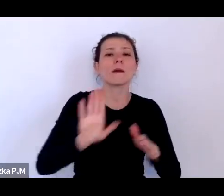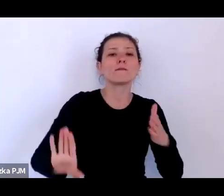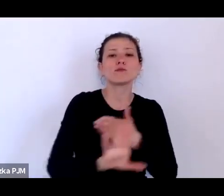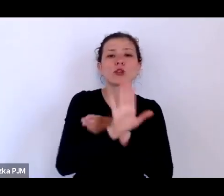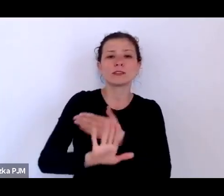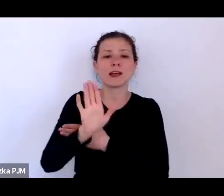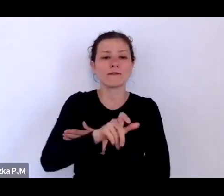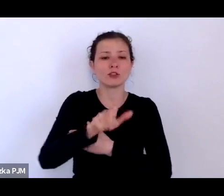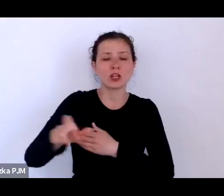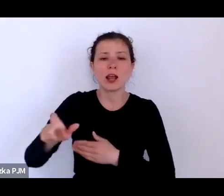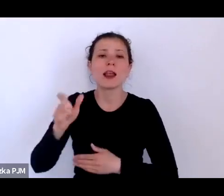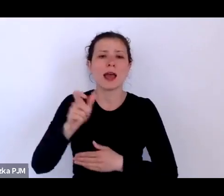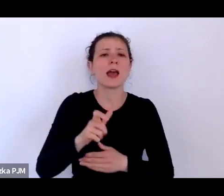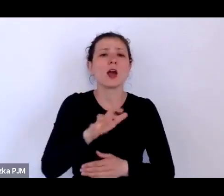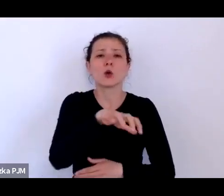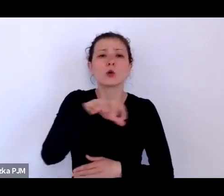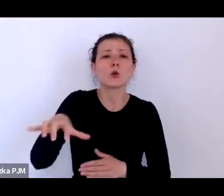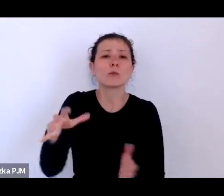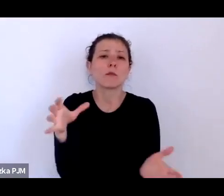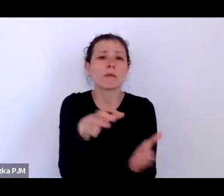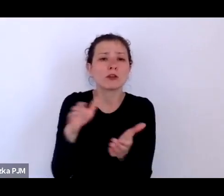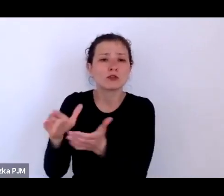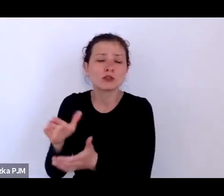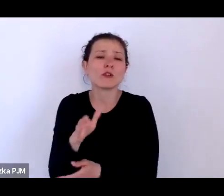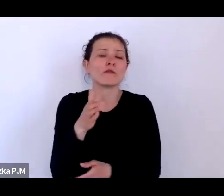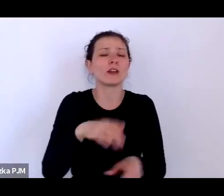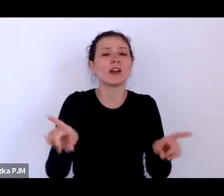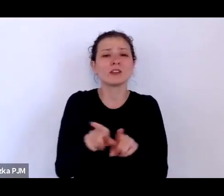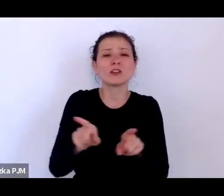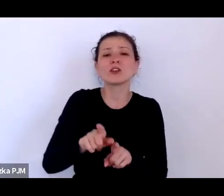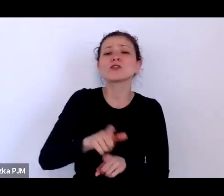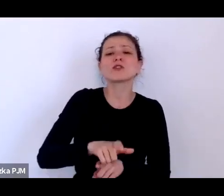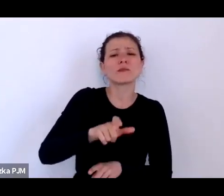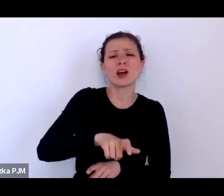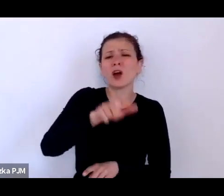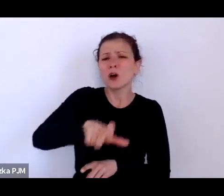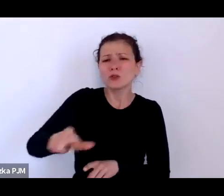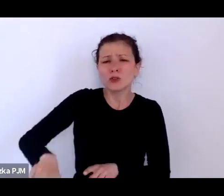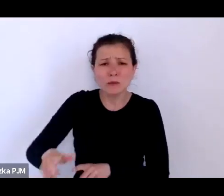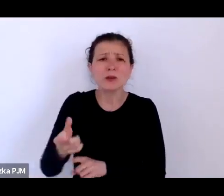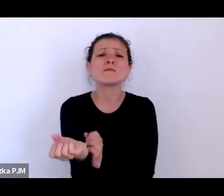którzy trafiają do przytułków i trudno nie odnieść takiego wrażenia